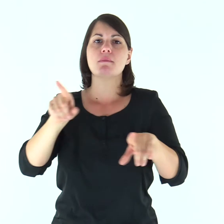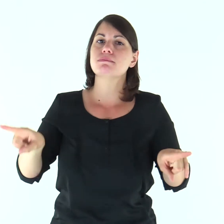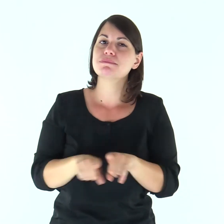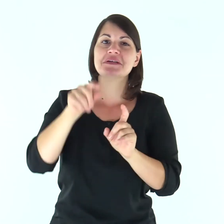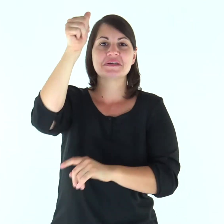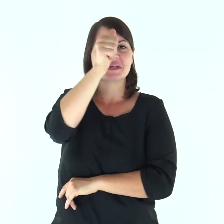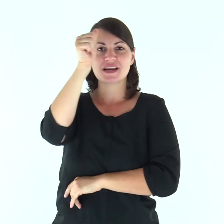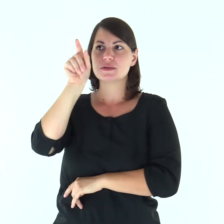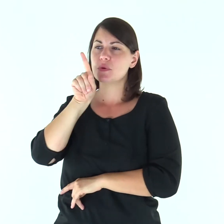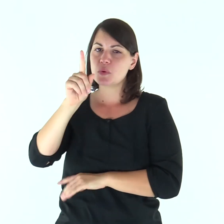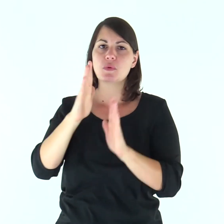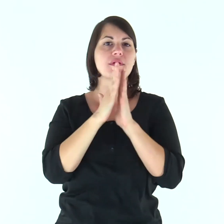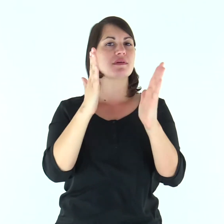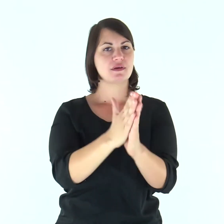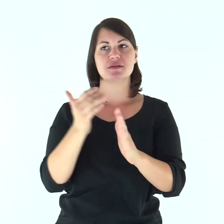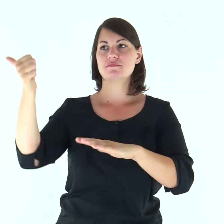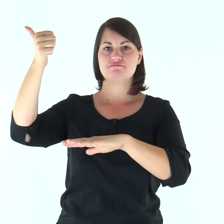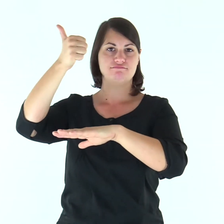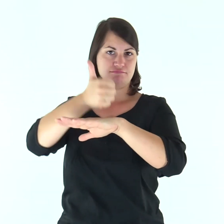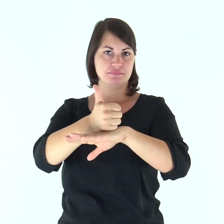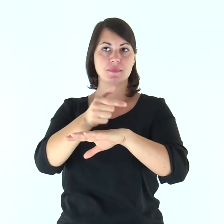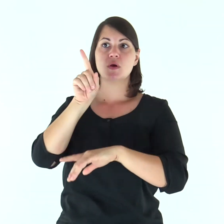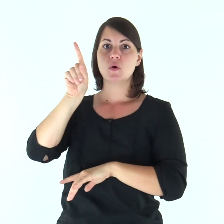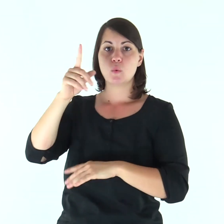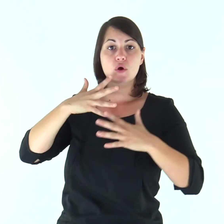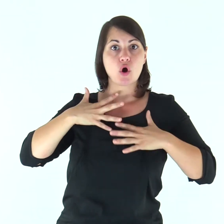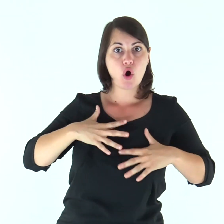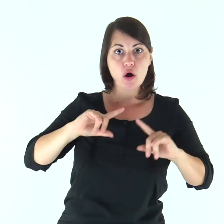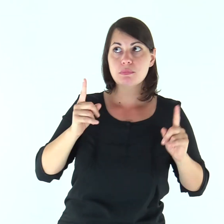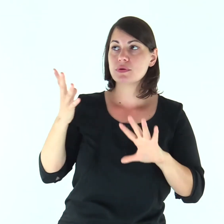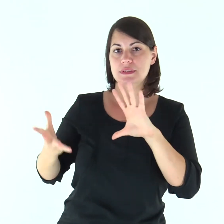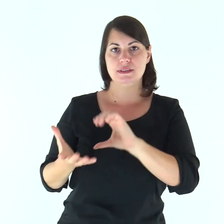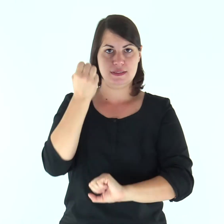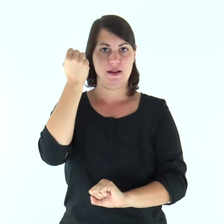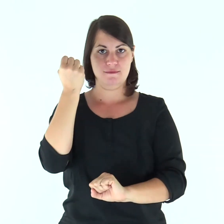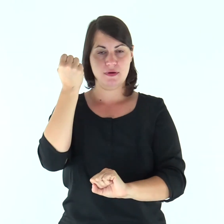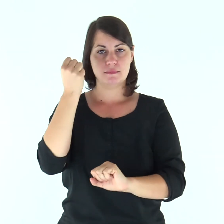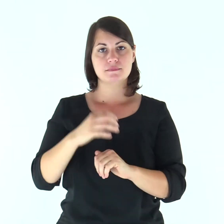così come Cristo è capo della Chiesa, lui che è salvatore del corpo.